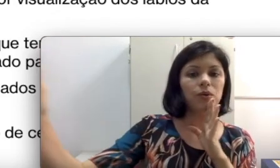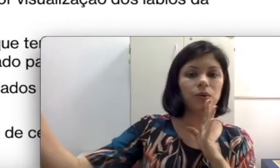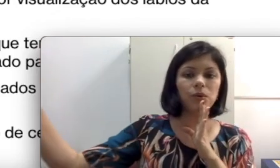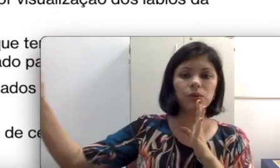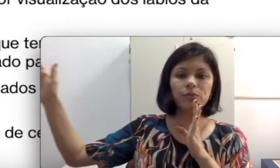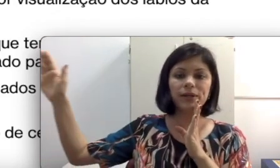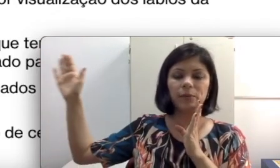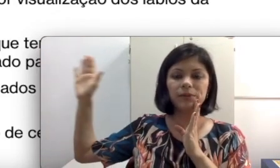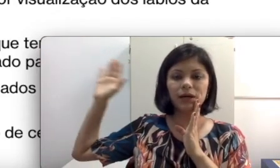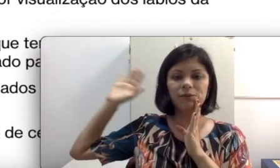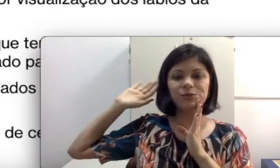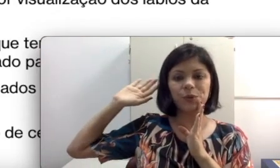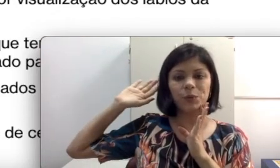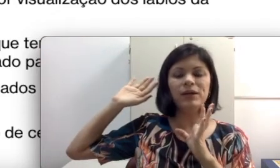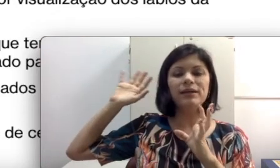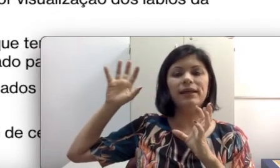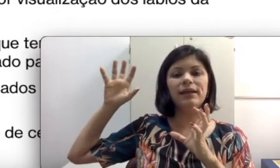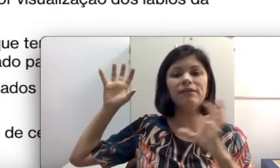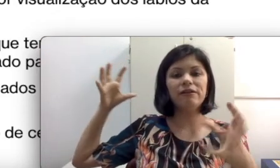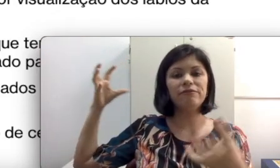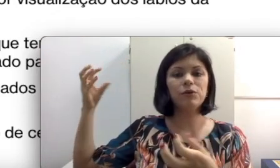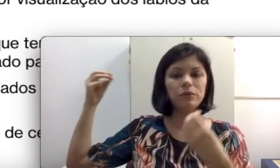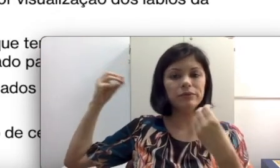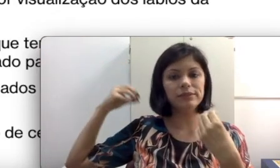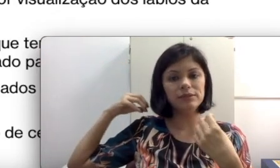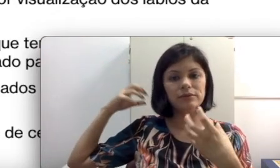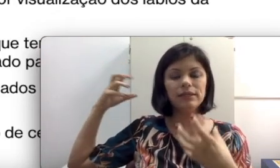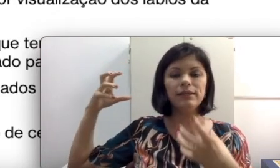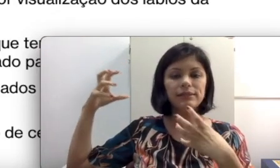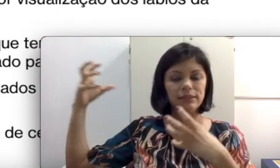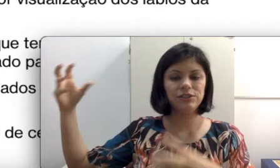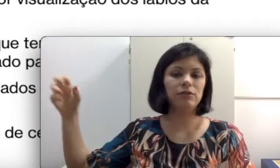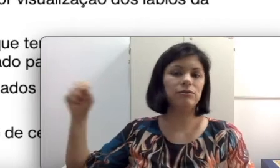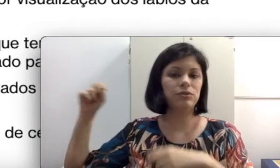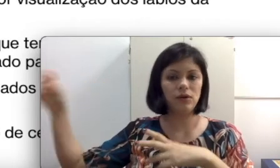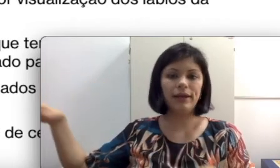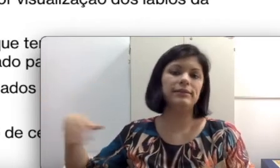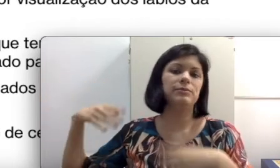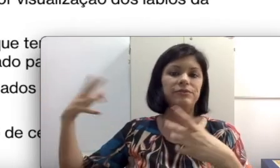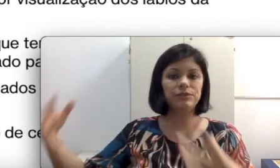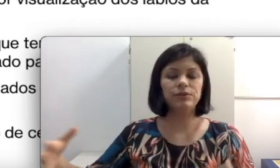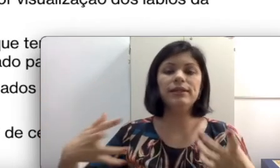todo para captar o som que vai ser conduzido da sala de aula, colega, da professora. Isso